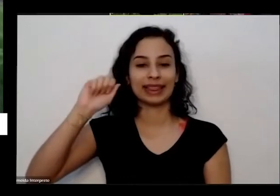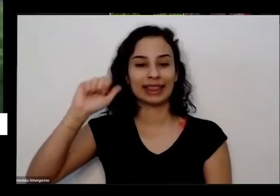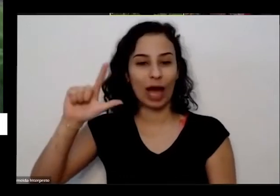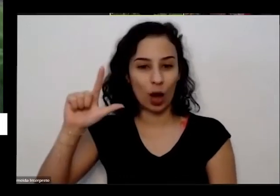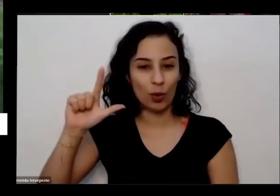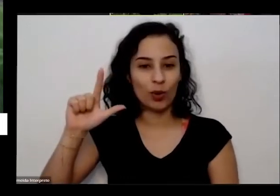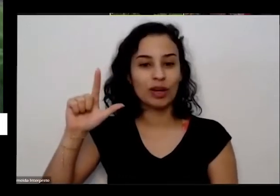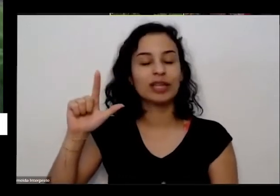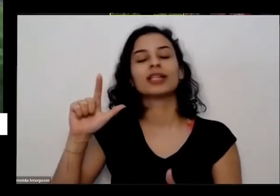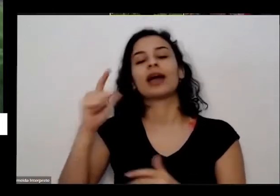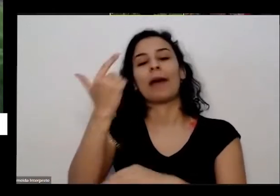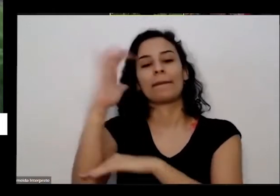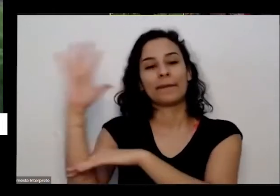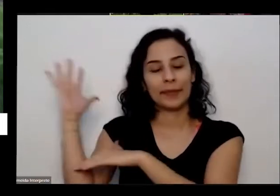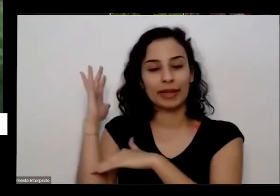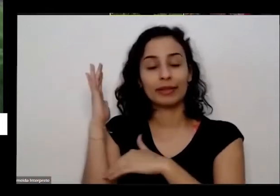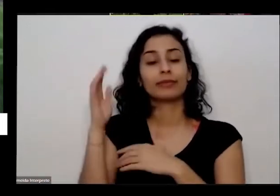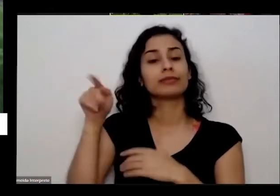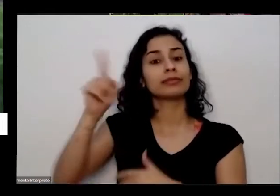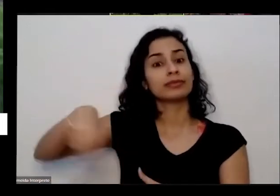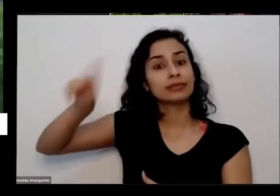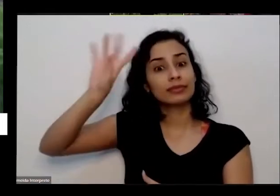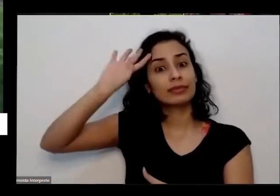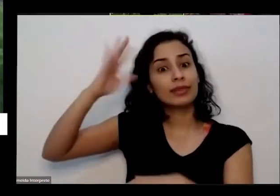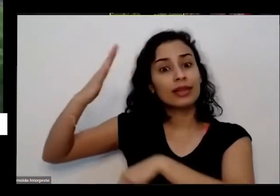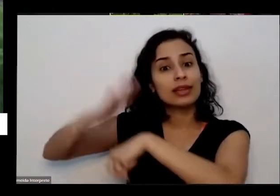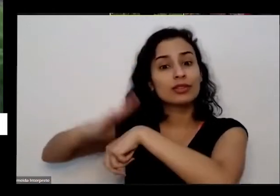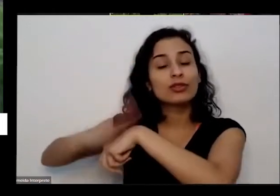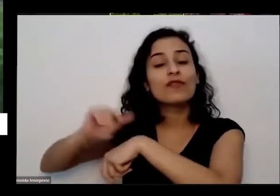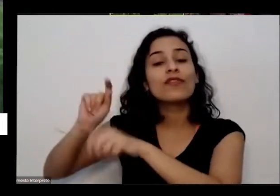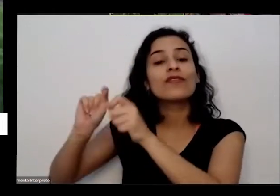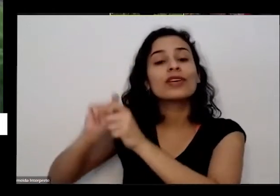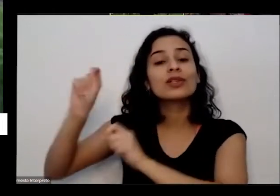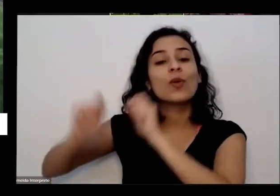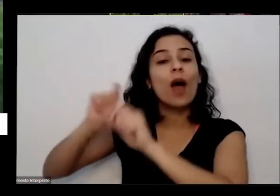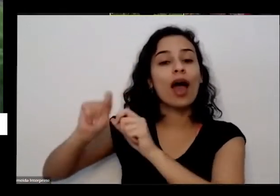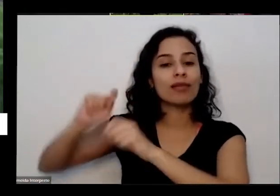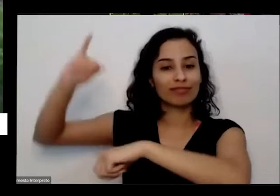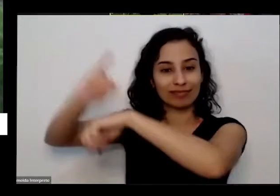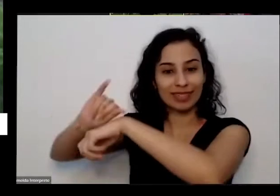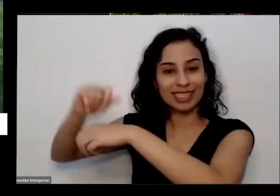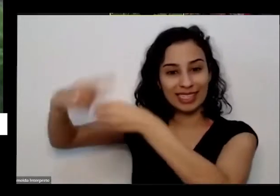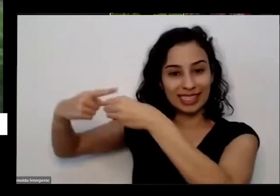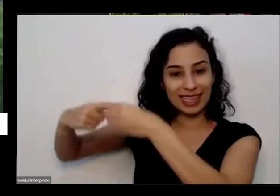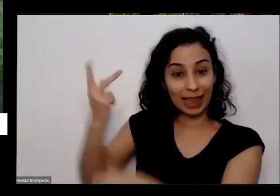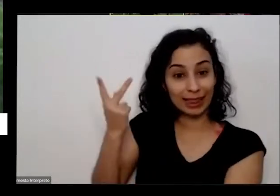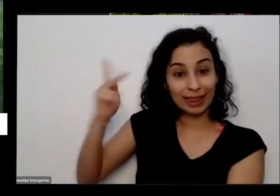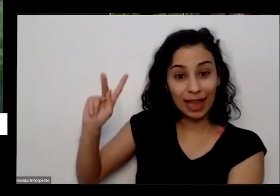O Que Eles resolveram desenvolver Luana um projeto de tipo o pensa que passa aqui na